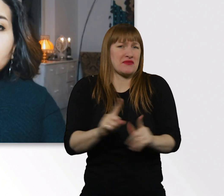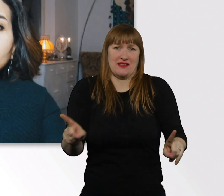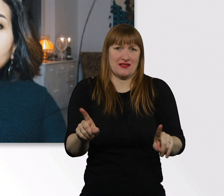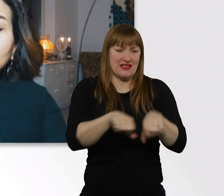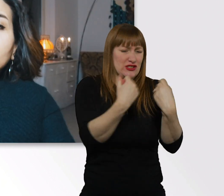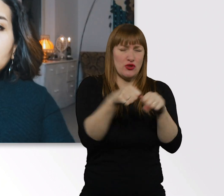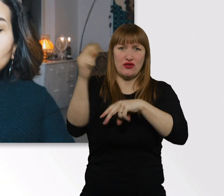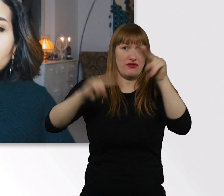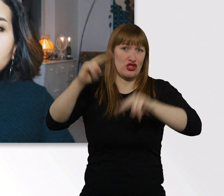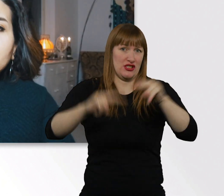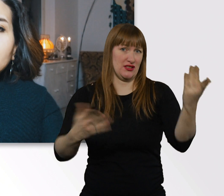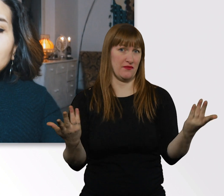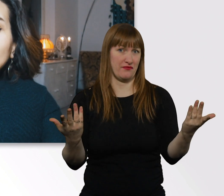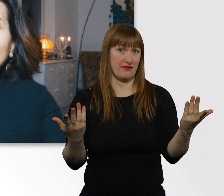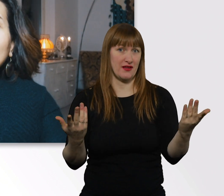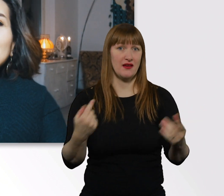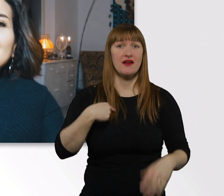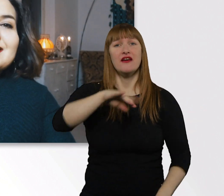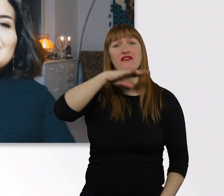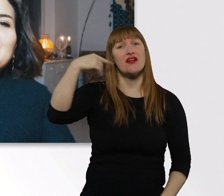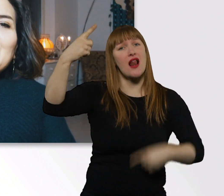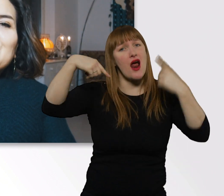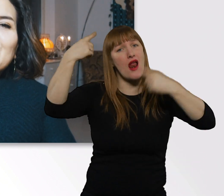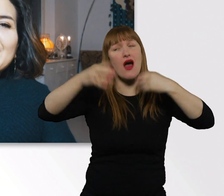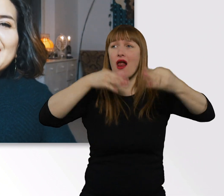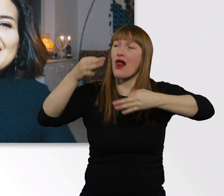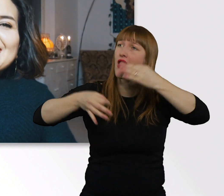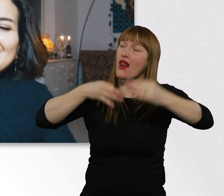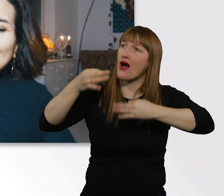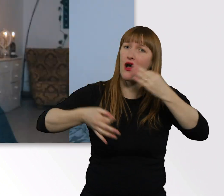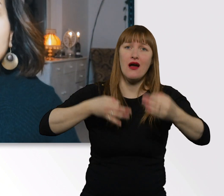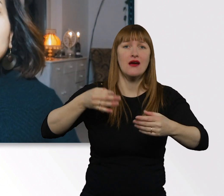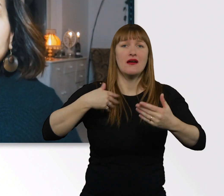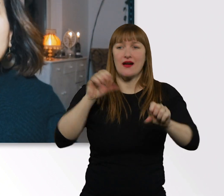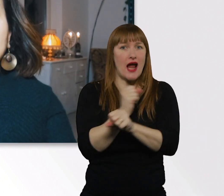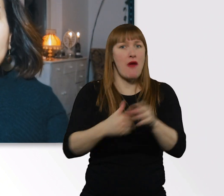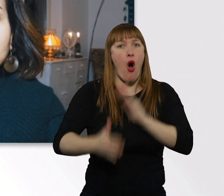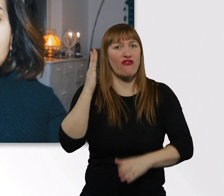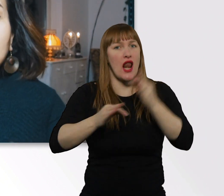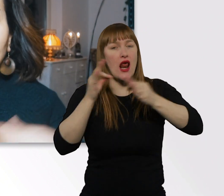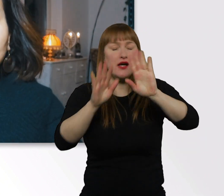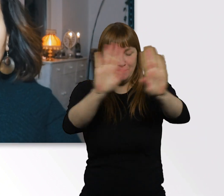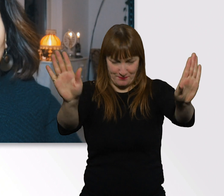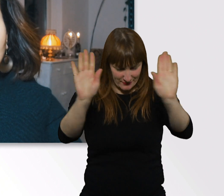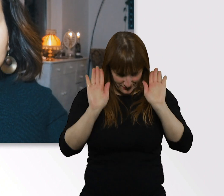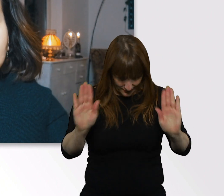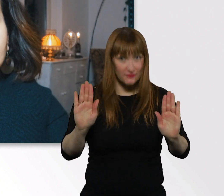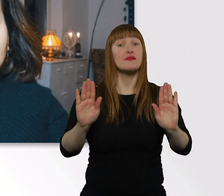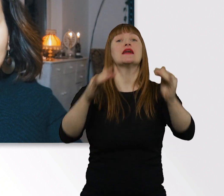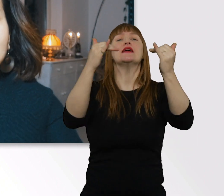Jetzt hab ich so viel rumphilosophiert, dass ich nicht mehr aufhören kann. Wenn ihr Fragen habt an mich persönlich,